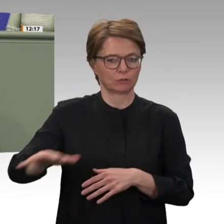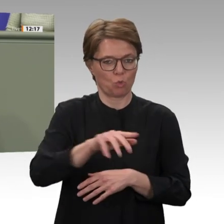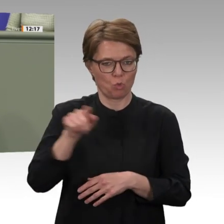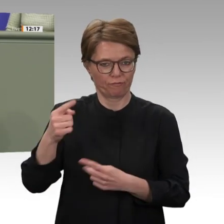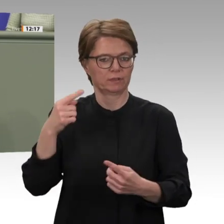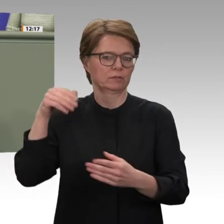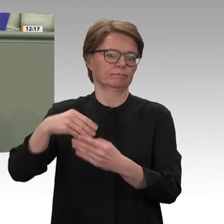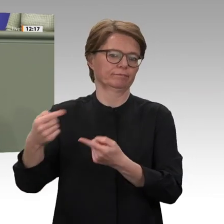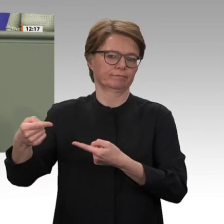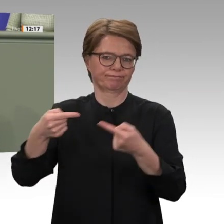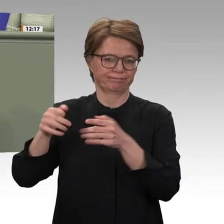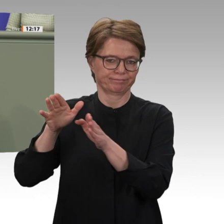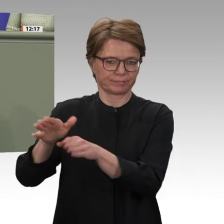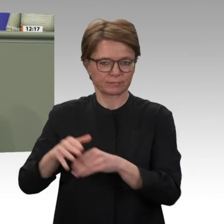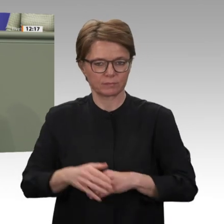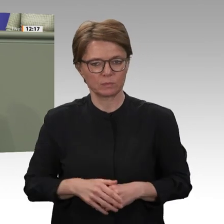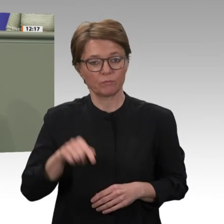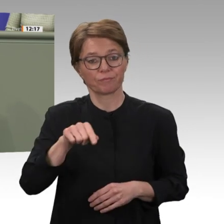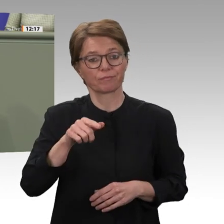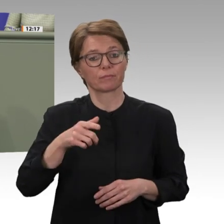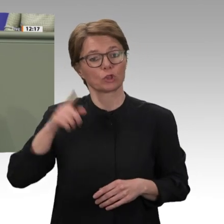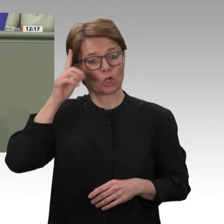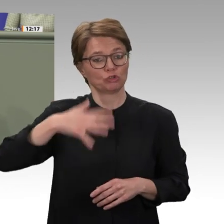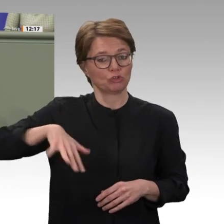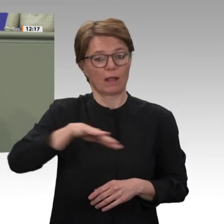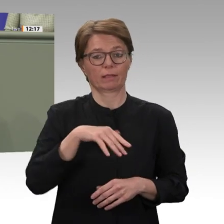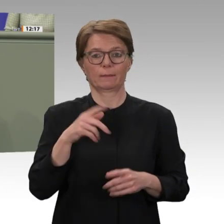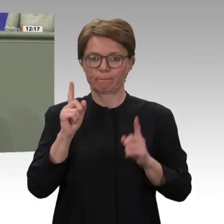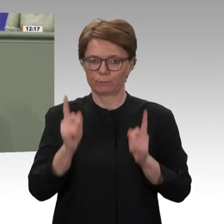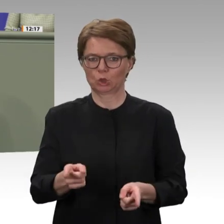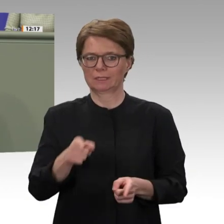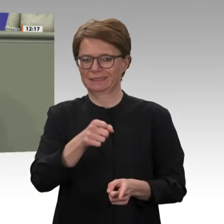werden. Weiterhin schwelende innerstaatliche Konflikte müssen gelöst werden. Ein Versöhnungsprozess